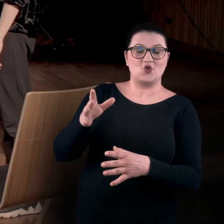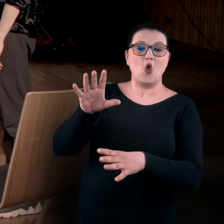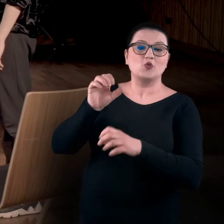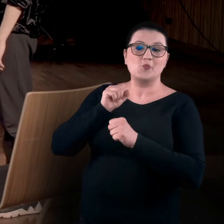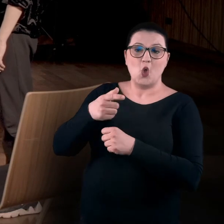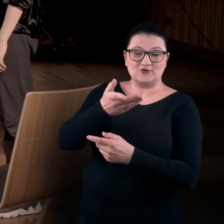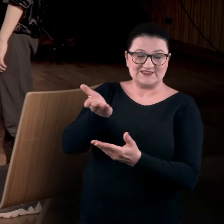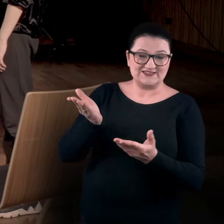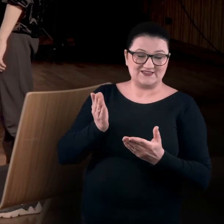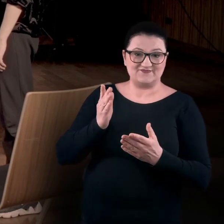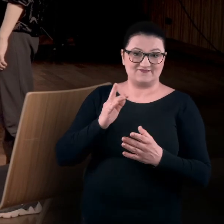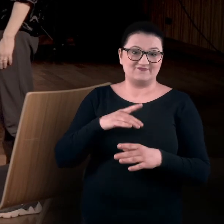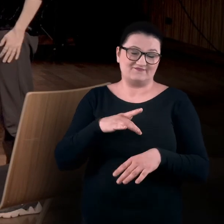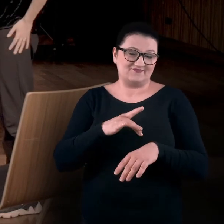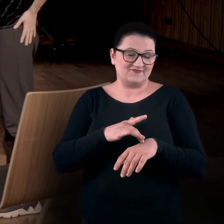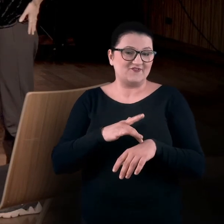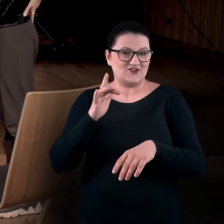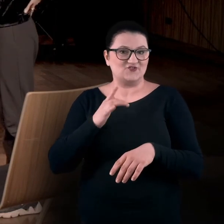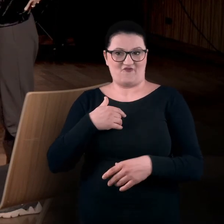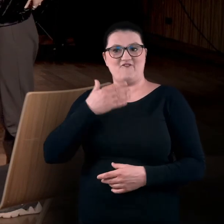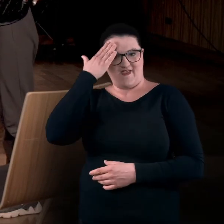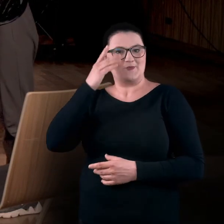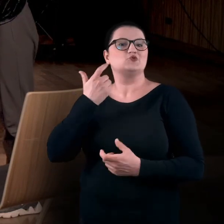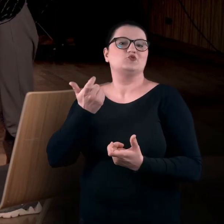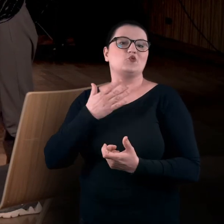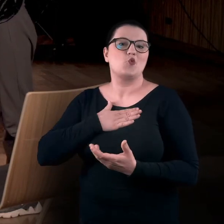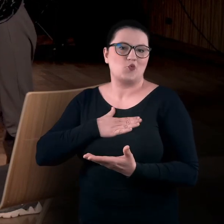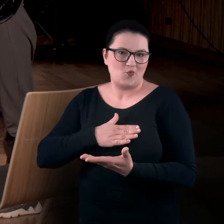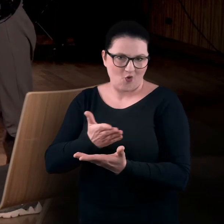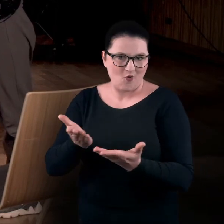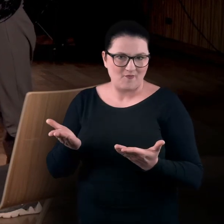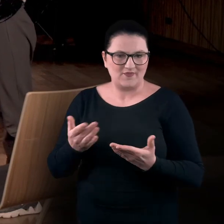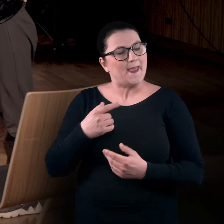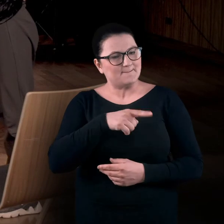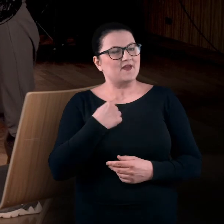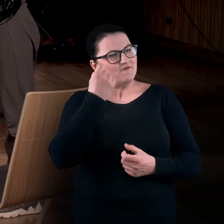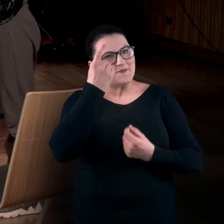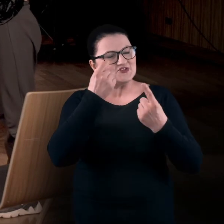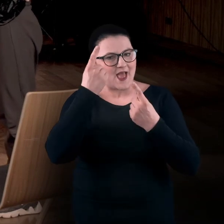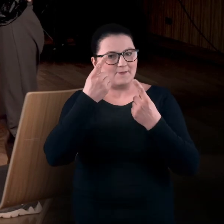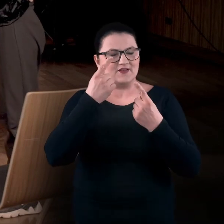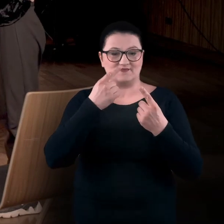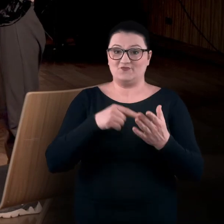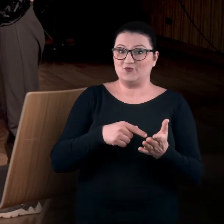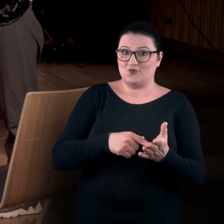bo teraz już wiemy, co lubią, i wymyślamy. Opracowując ćwiczenia do tych warsztatów